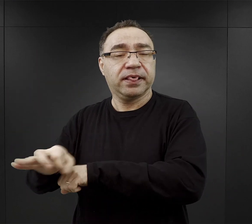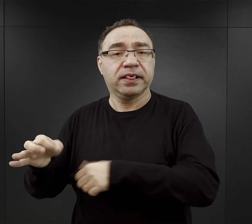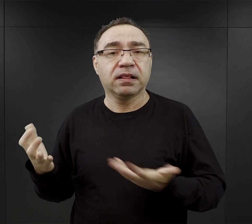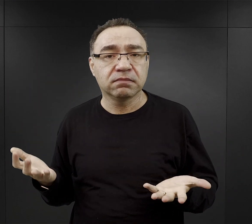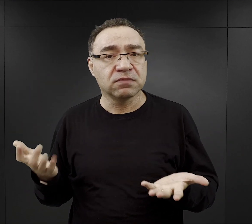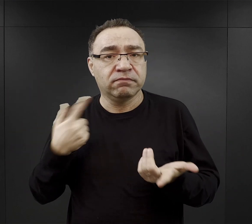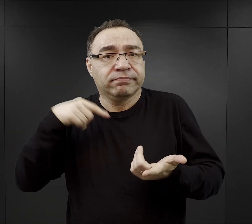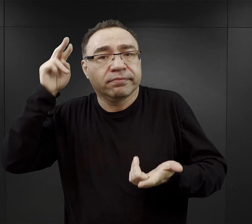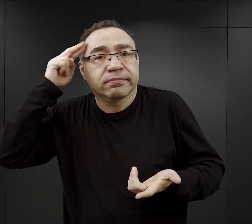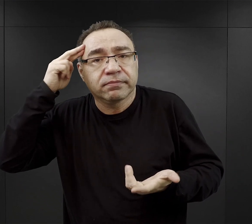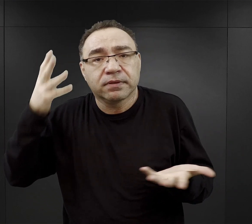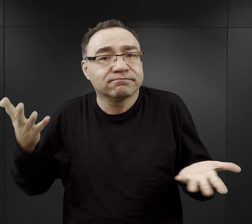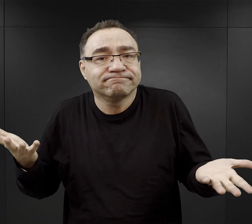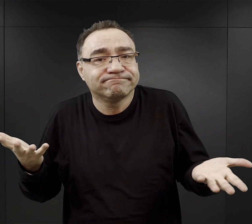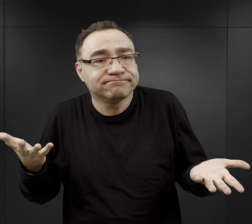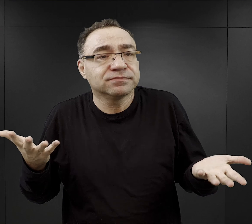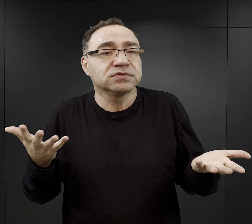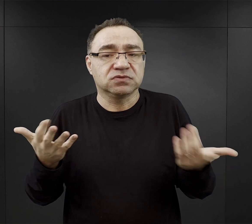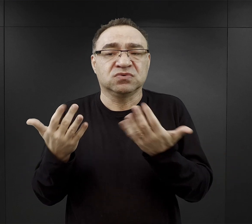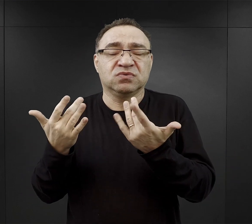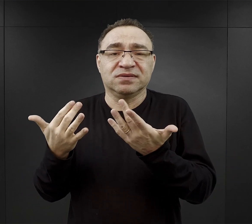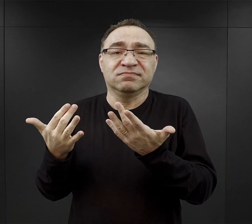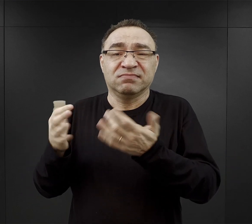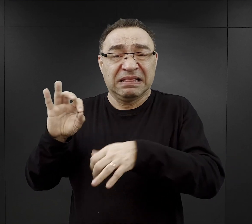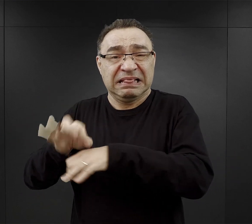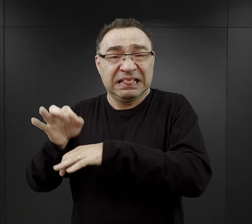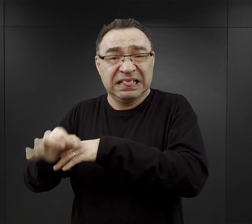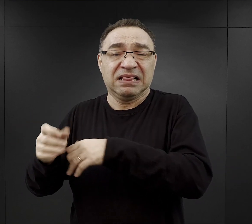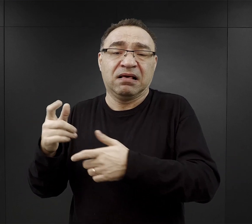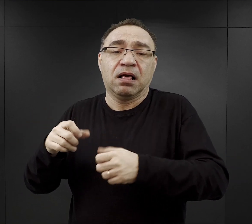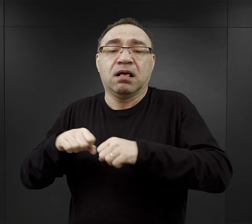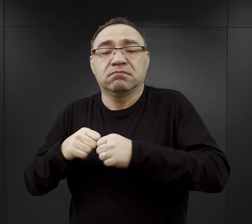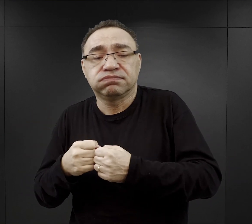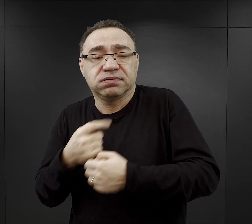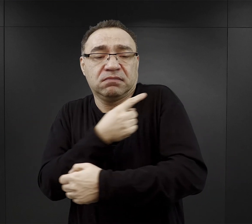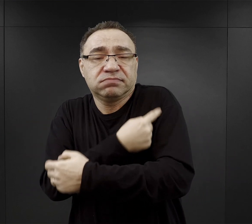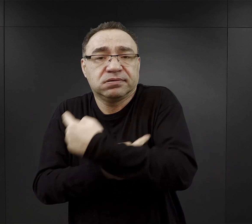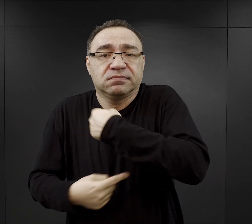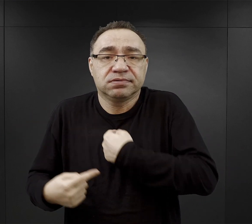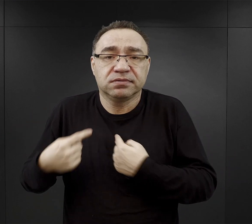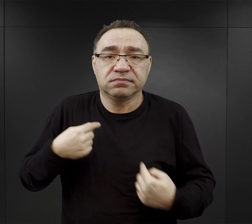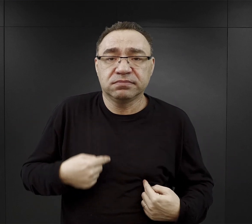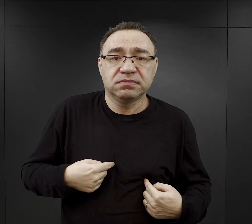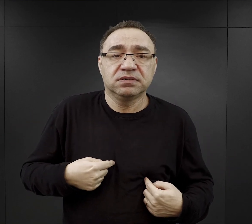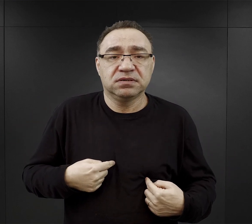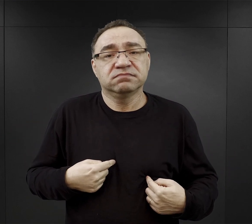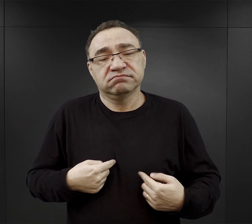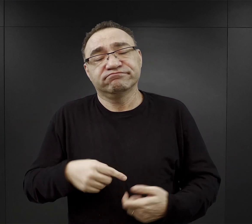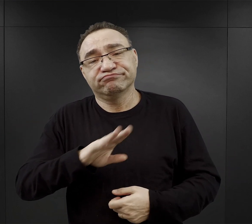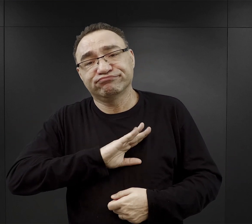które w konsekwencji mogły doprowadzić do poważnych kontuzji, zranień czy nawet i śmierci.